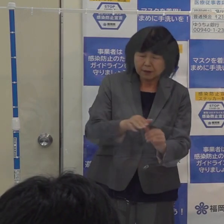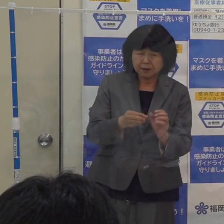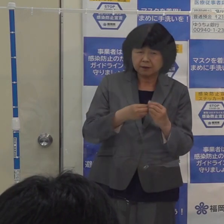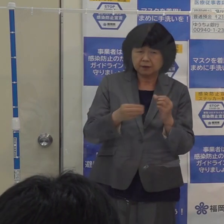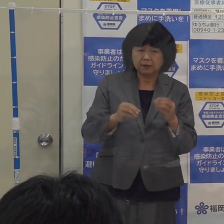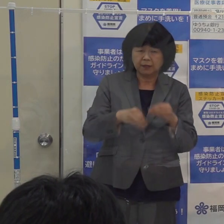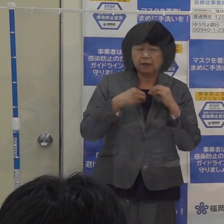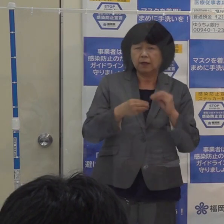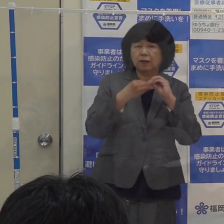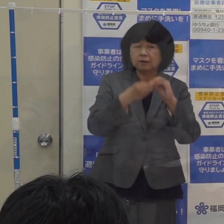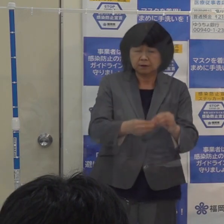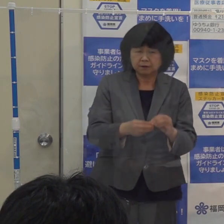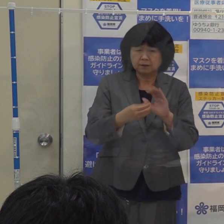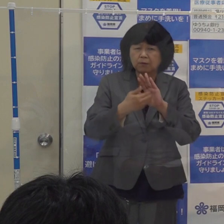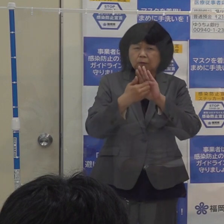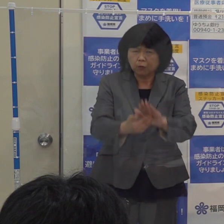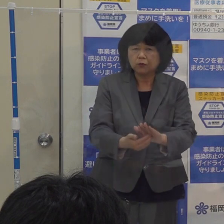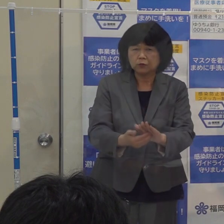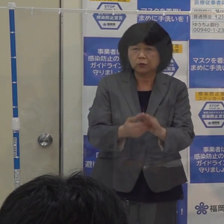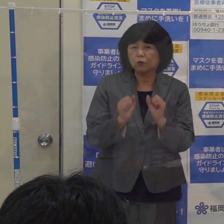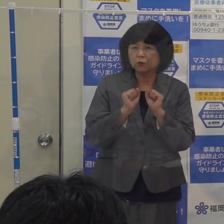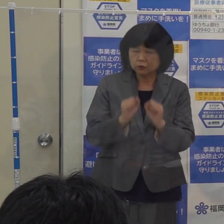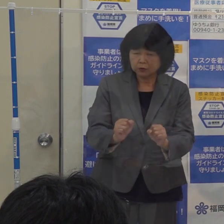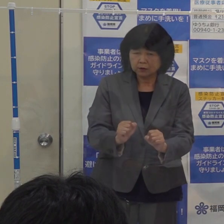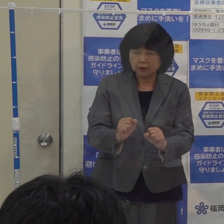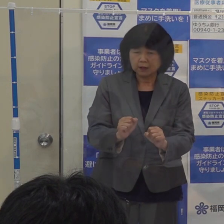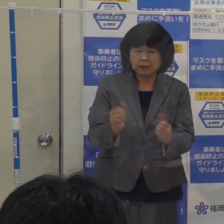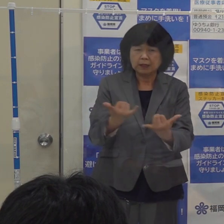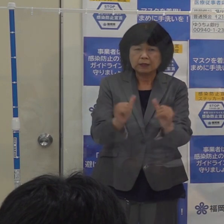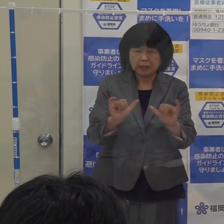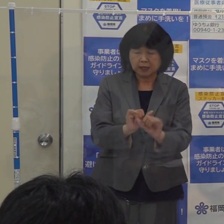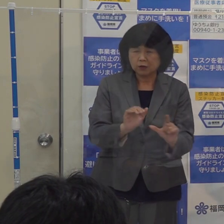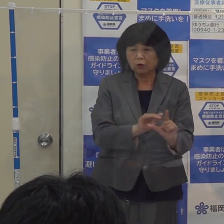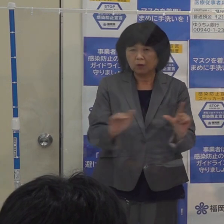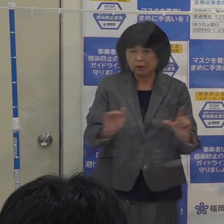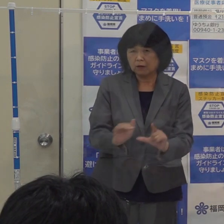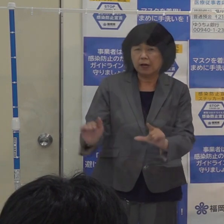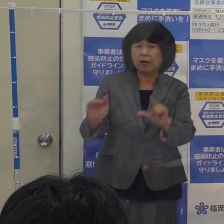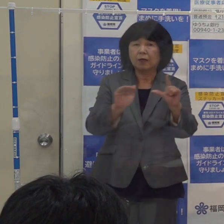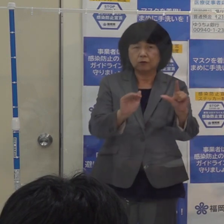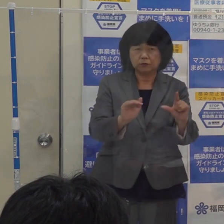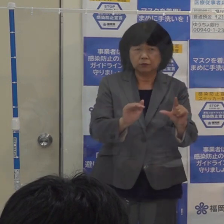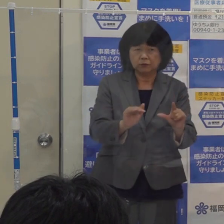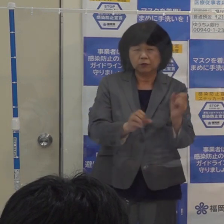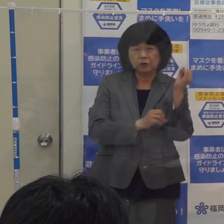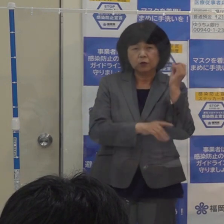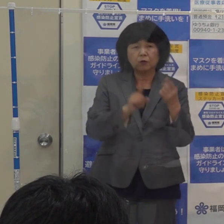社会経済活動のレベルを上げていくという福岡県としての基本的な考え方がございます